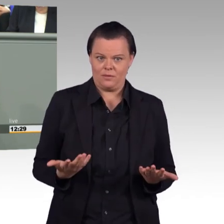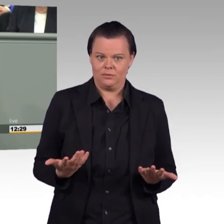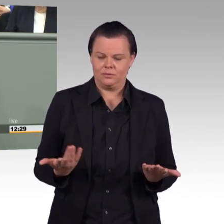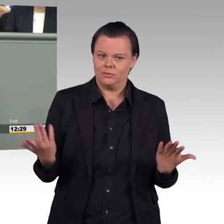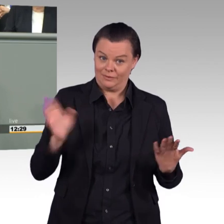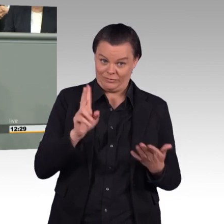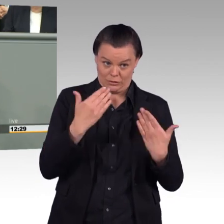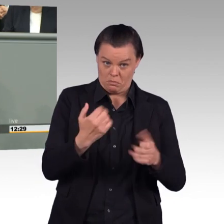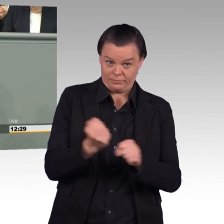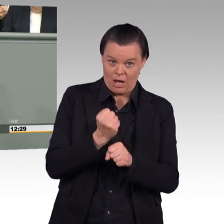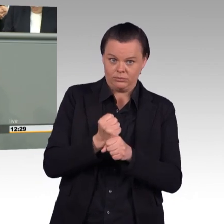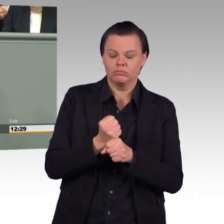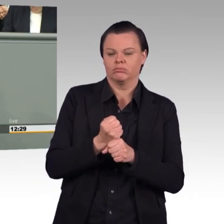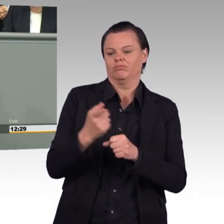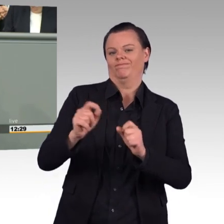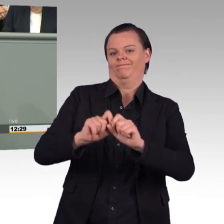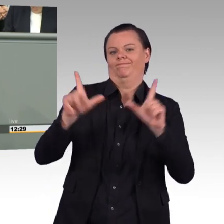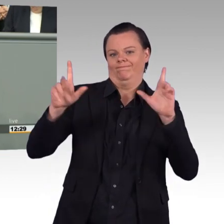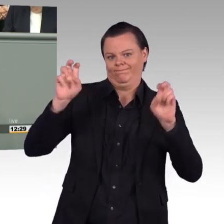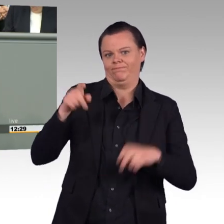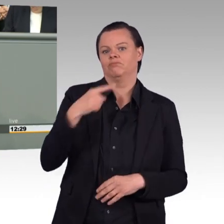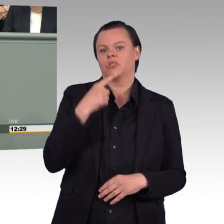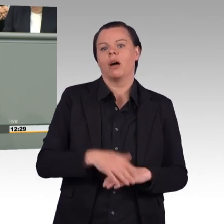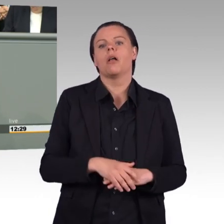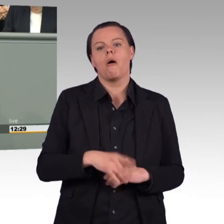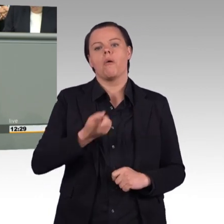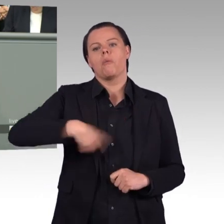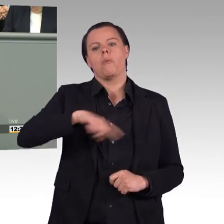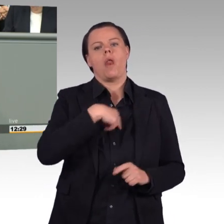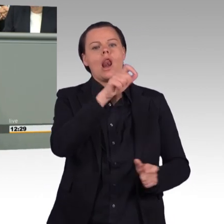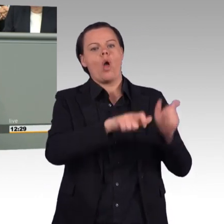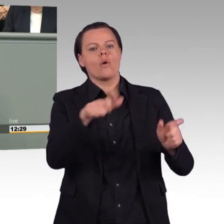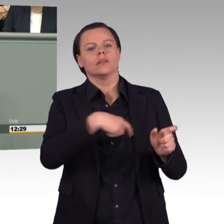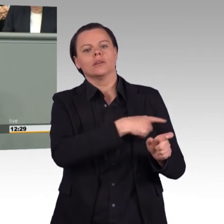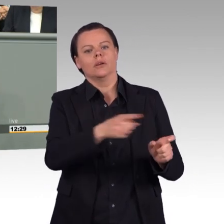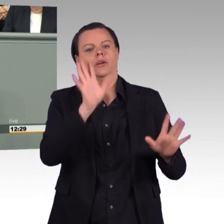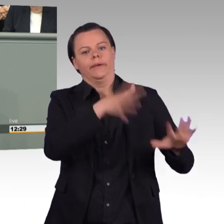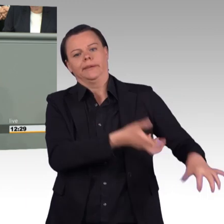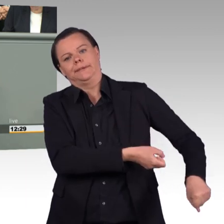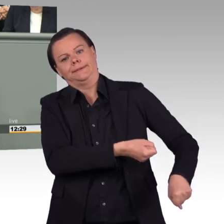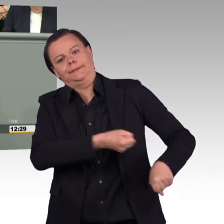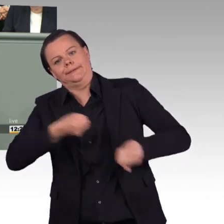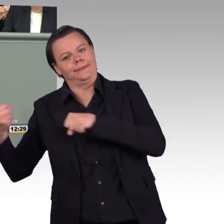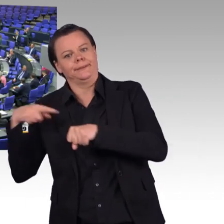und nehmen überhaupt keine Rücksicht auf ihren-, auf ihr Menschsein und auf ihr Familiensein“, liebe Kolleginnen und Kollegen. (Beifall)